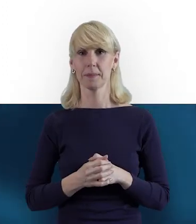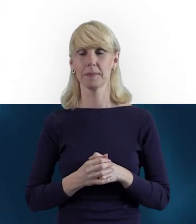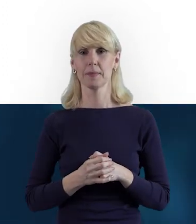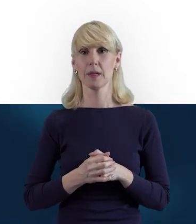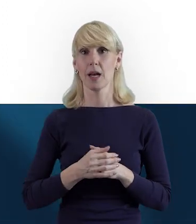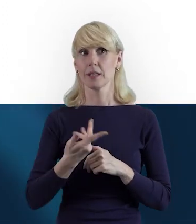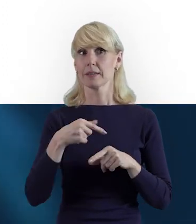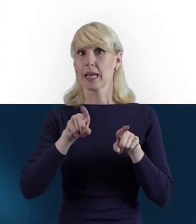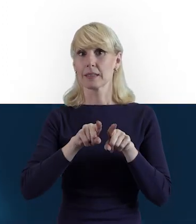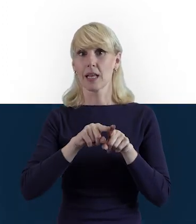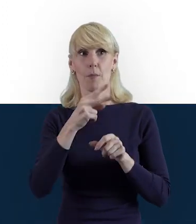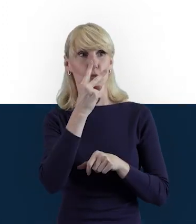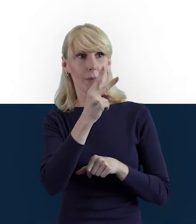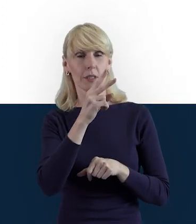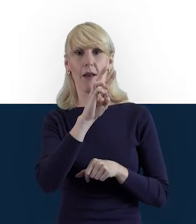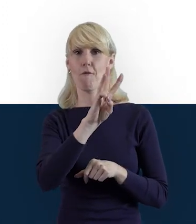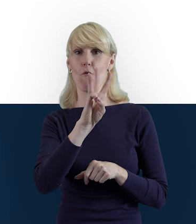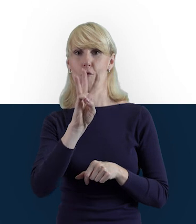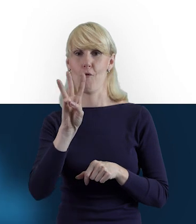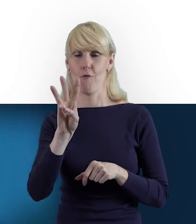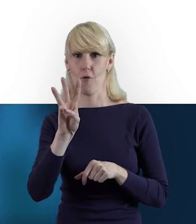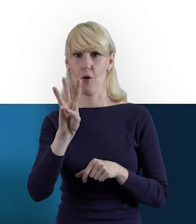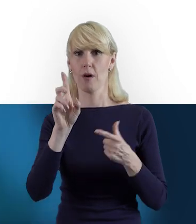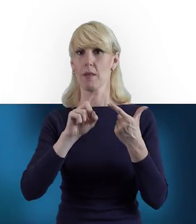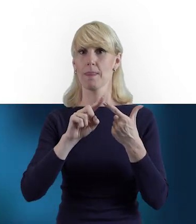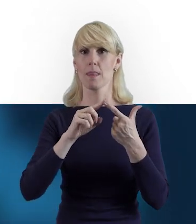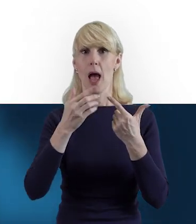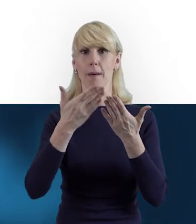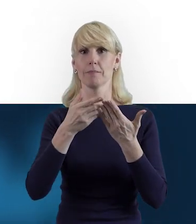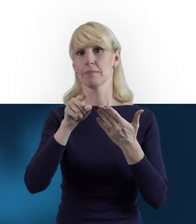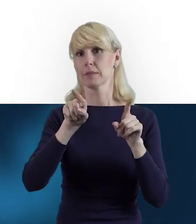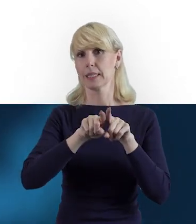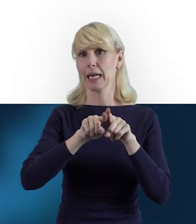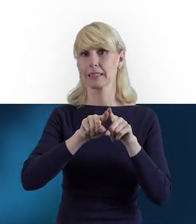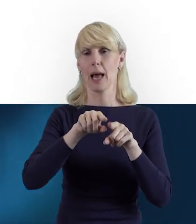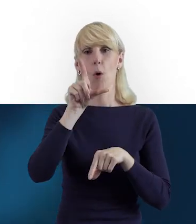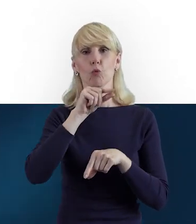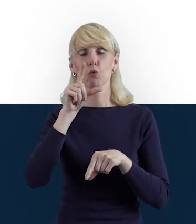zobaczenia jak wyglądają nasze profile na Facebooku, Twitterze i LinkedInie.